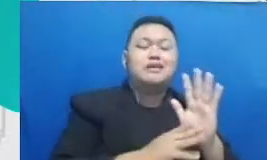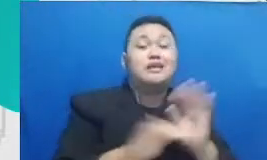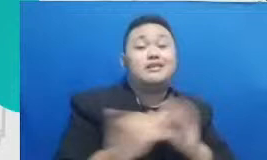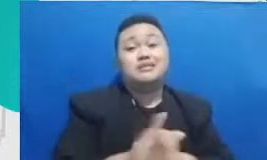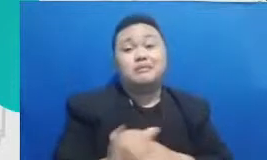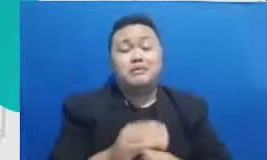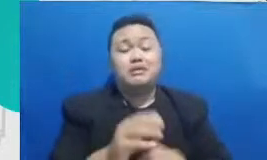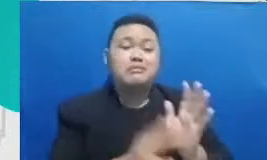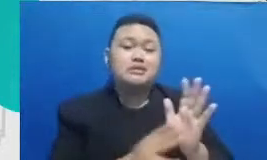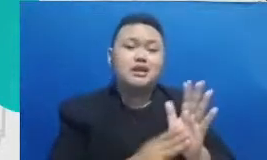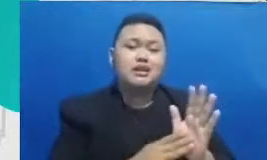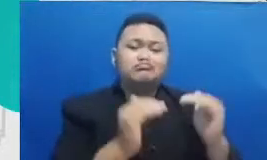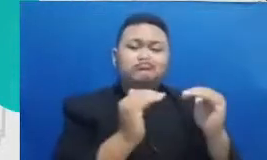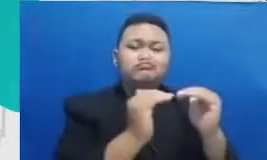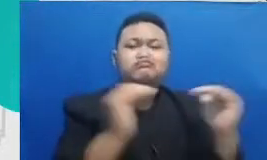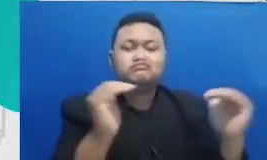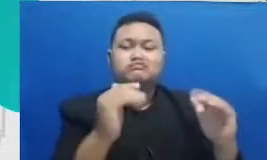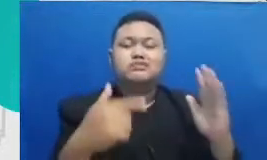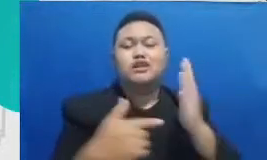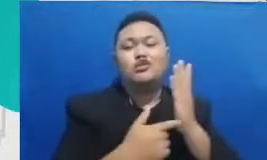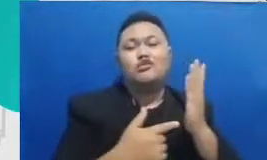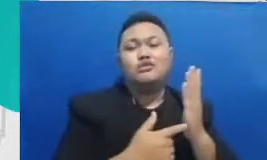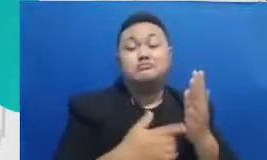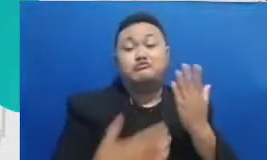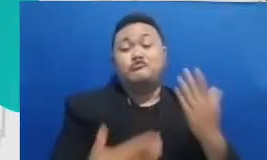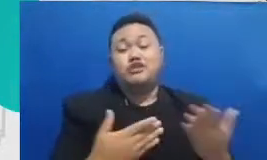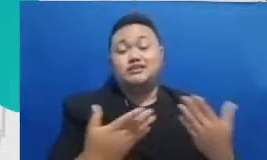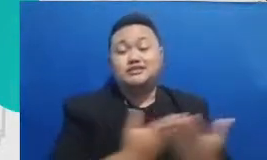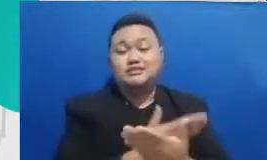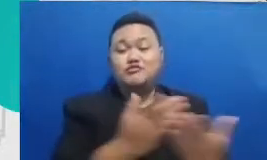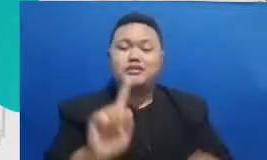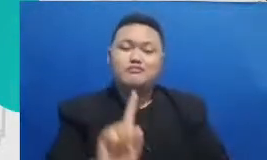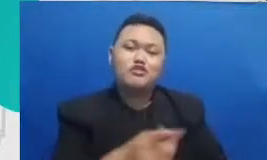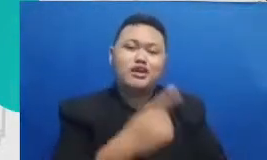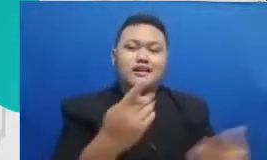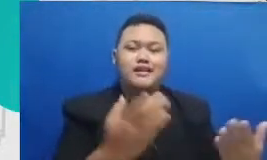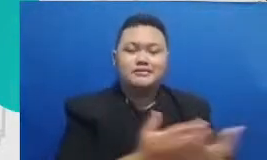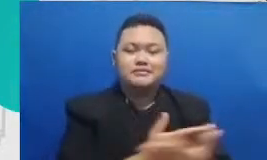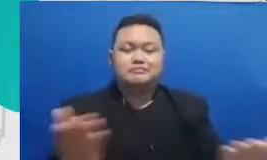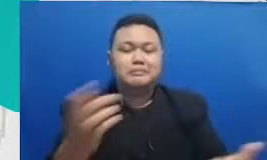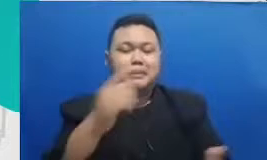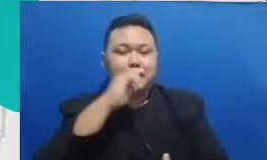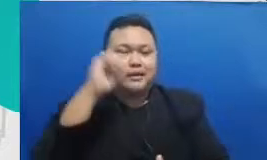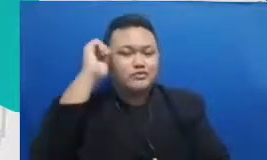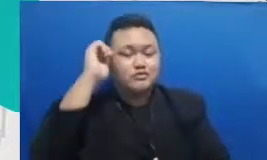dahulu dari bapak dan ibu itu kalau bapak dan ibu sudah punya pertanyaan ini berarti Bapak